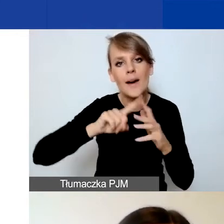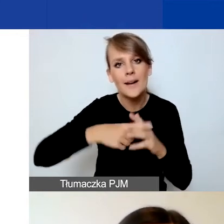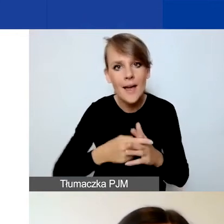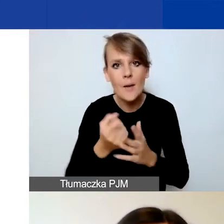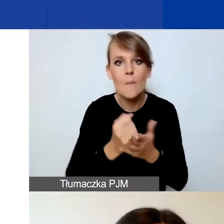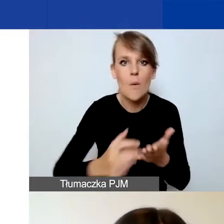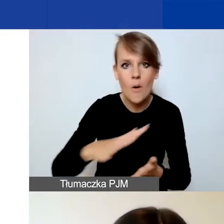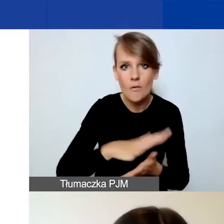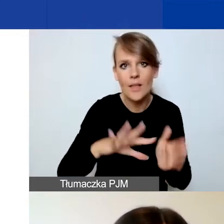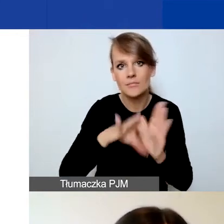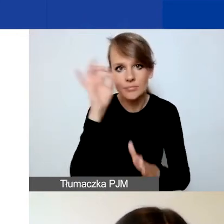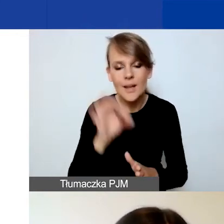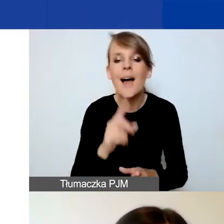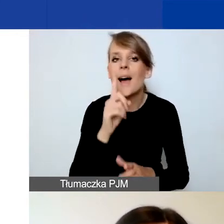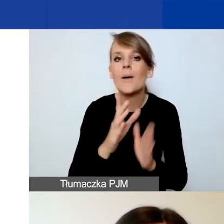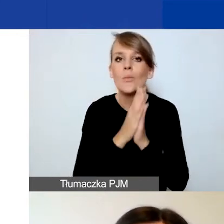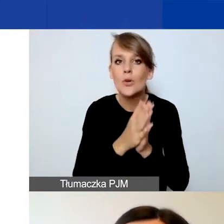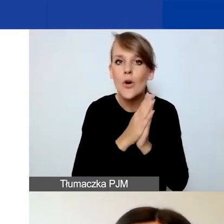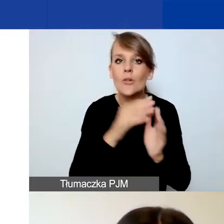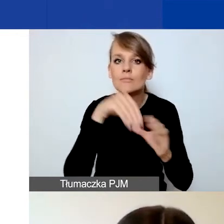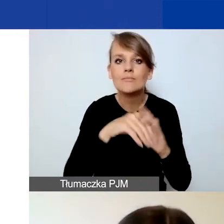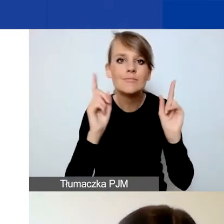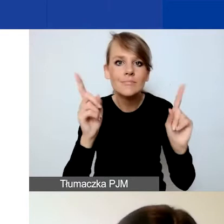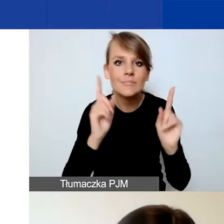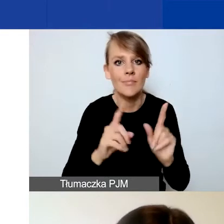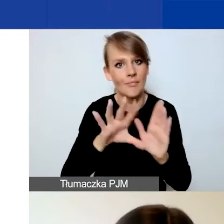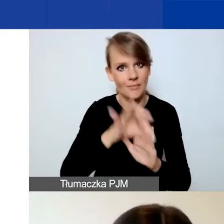Tutaj bardzo proszę o zwrócenie uwagi na wybranie właściwej formy prawnej,